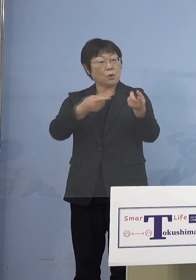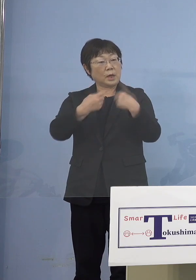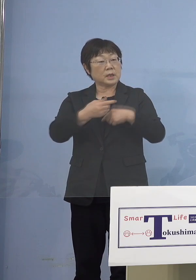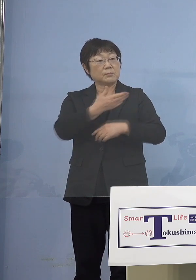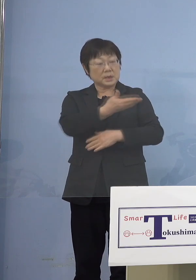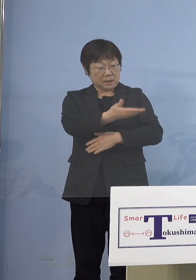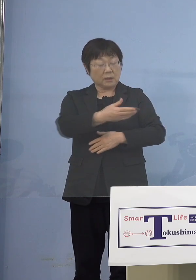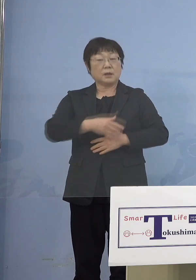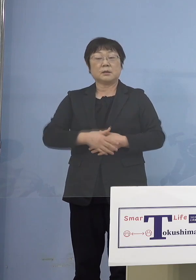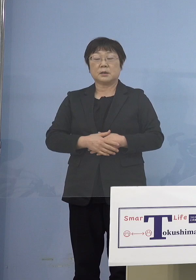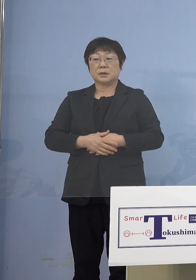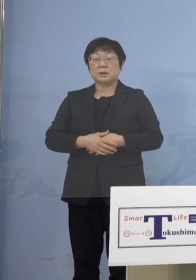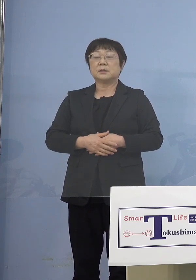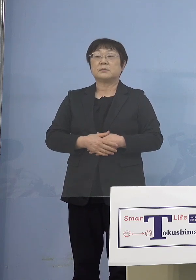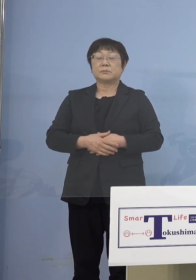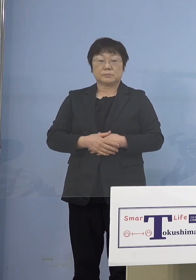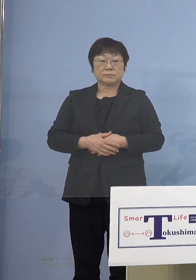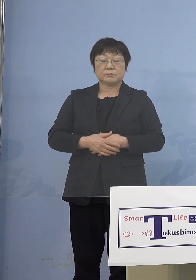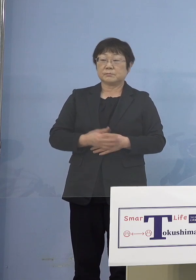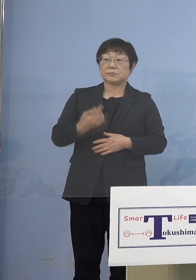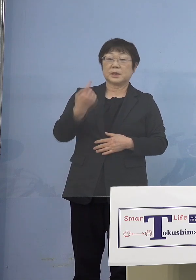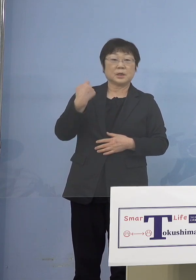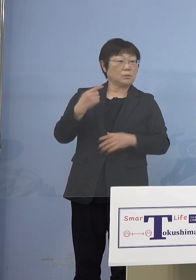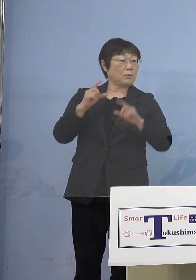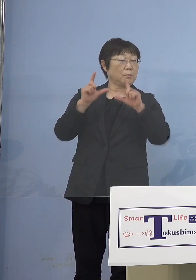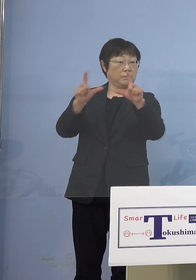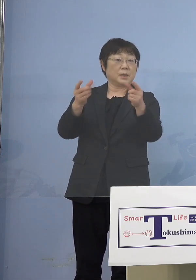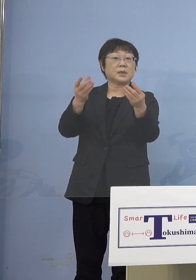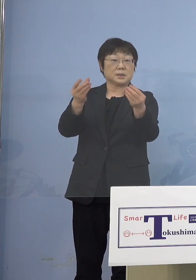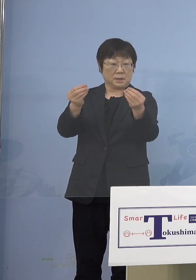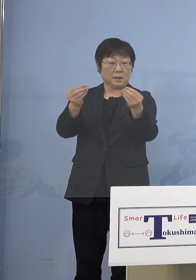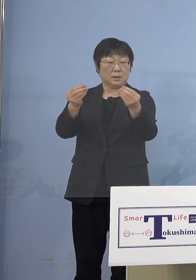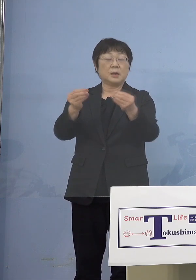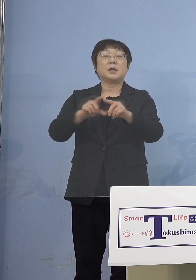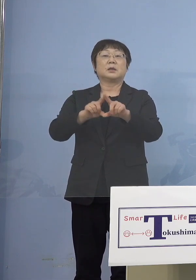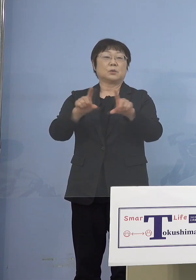（知事） 昨日からですから、まだ当然のことながら